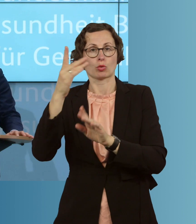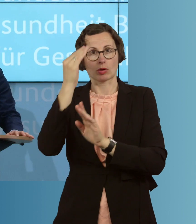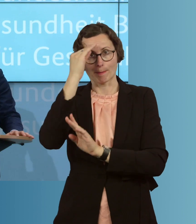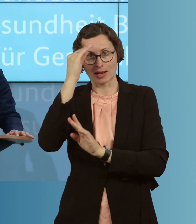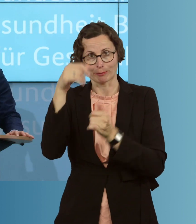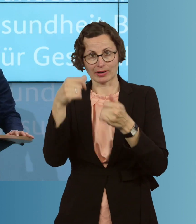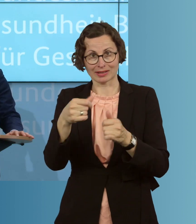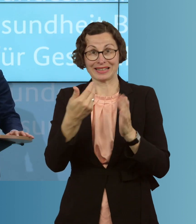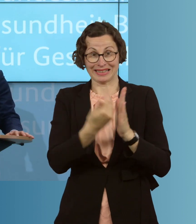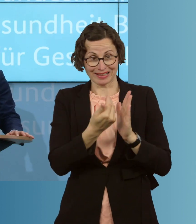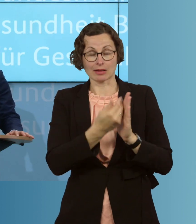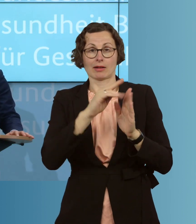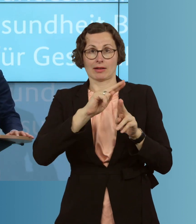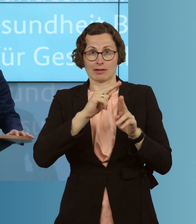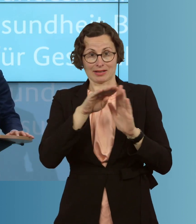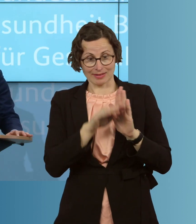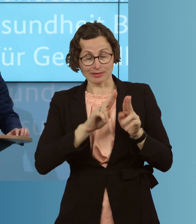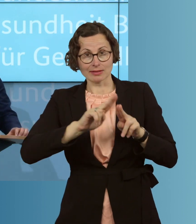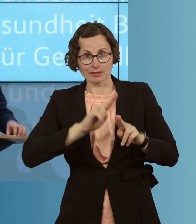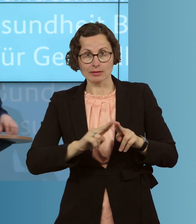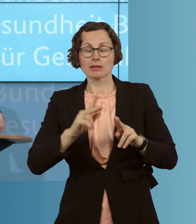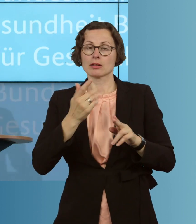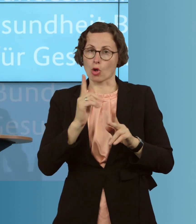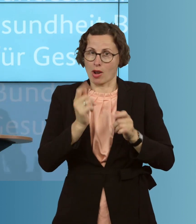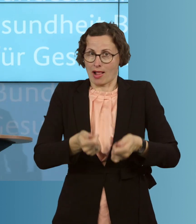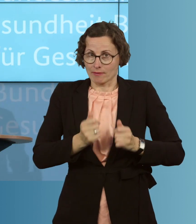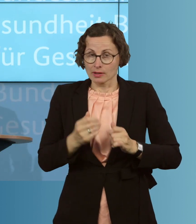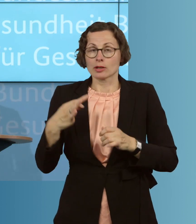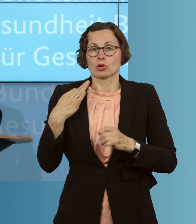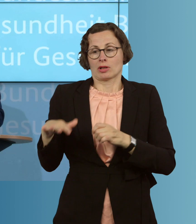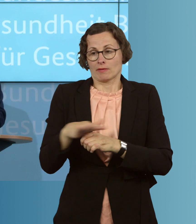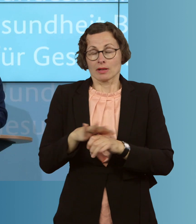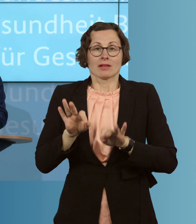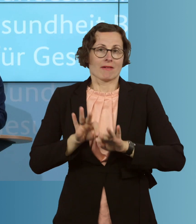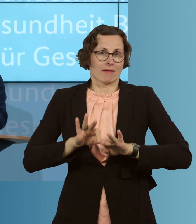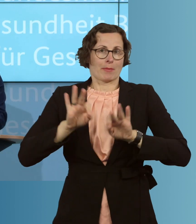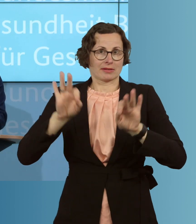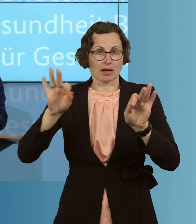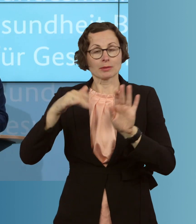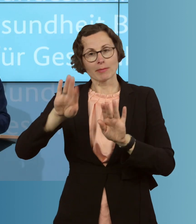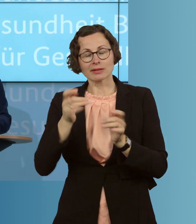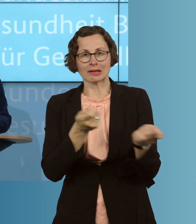dabei helfen, unser Gesundheitswesen weiterhin auf einem guten Kurs bei der Bewältigung dieser Epidemie zu halten.